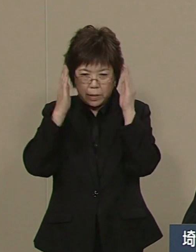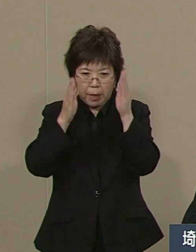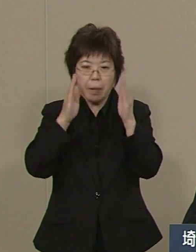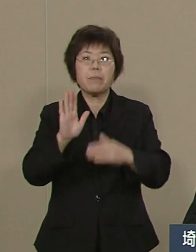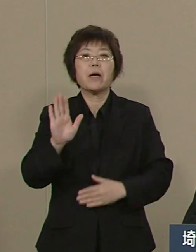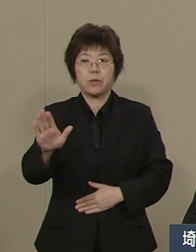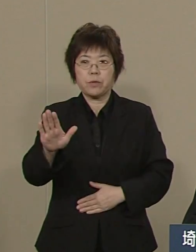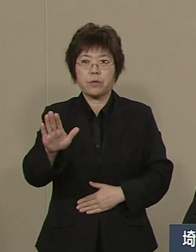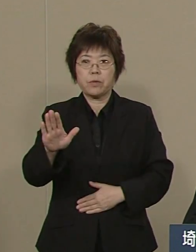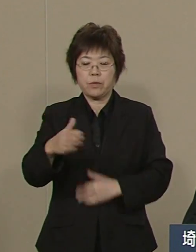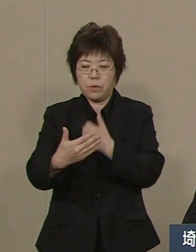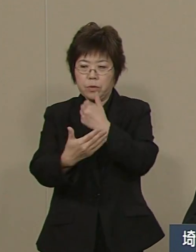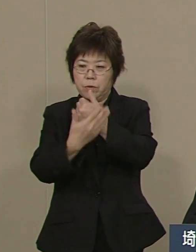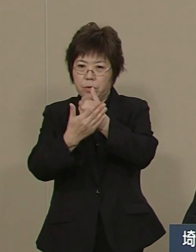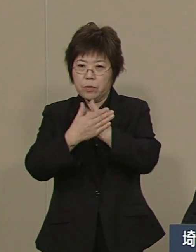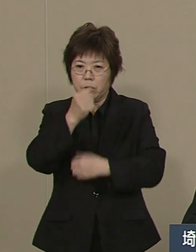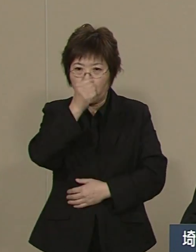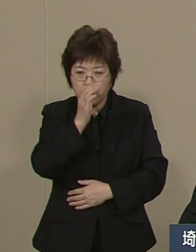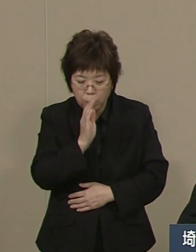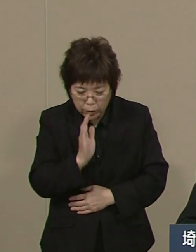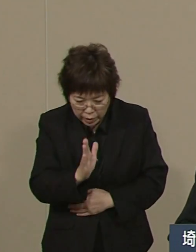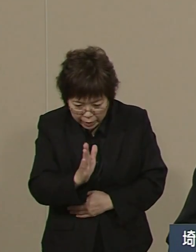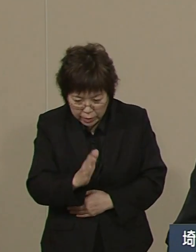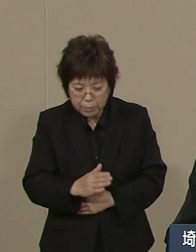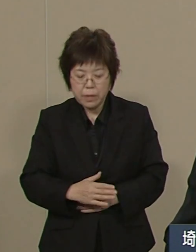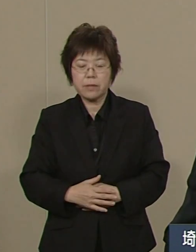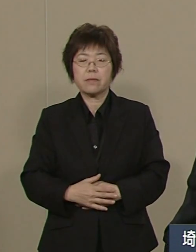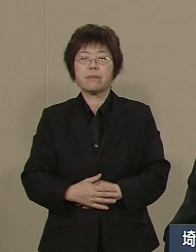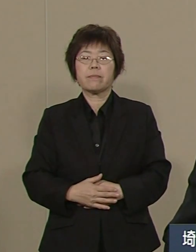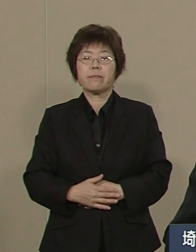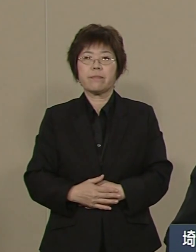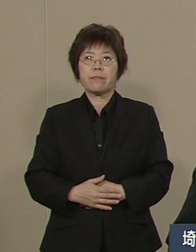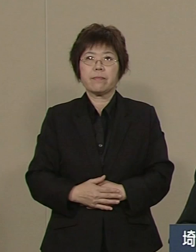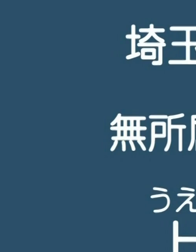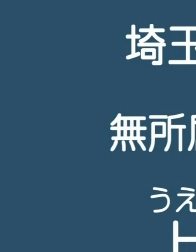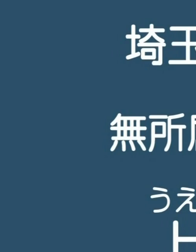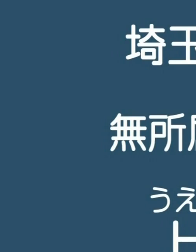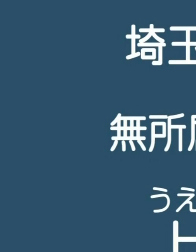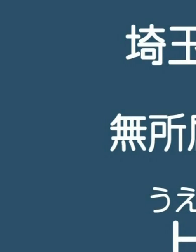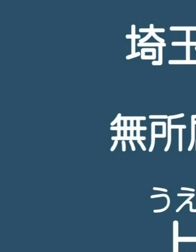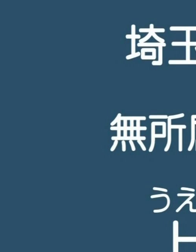どうぞ よろしく お願いをいたします